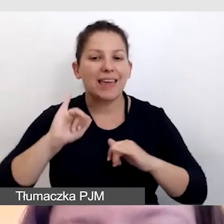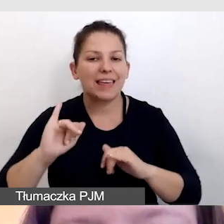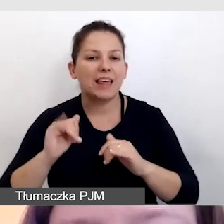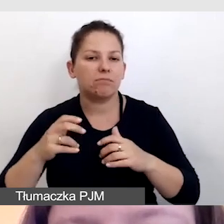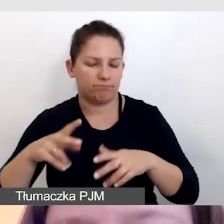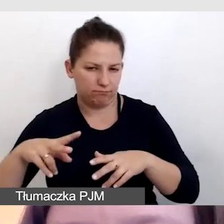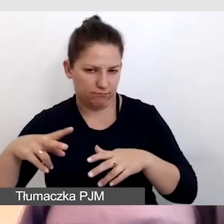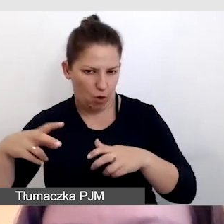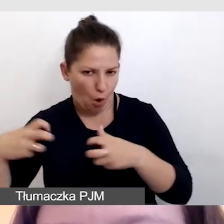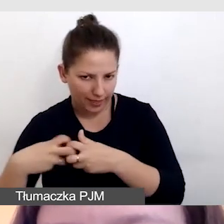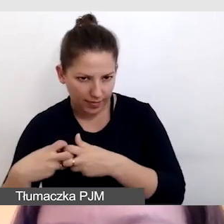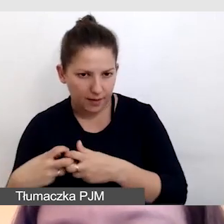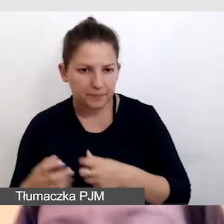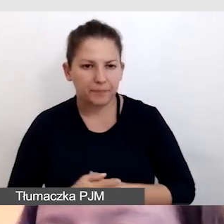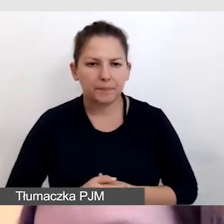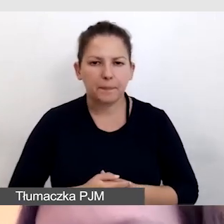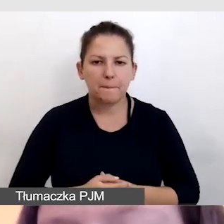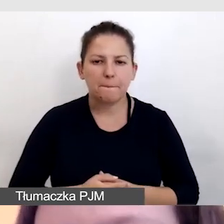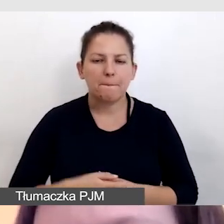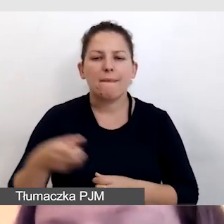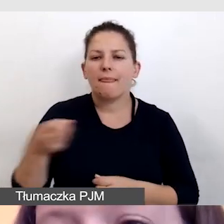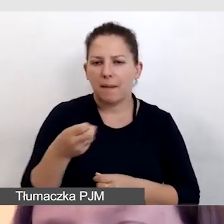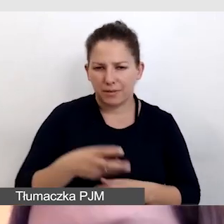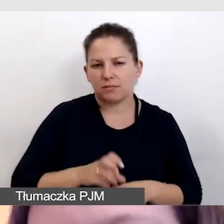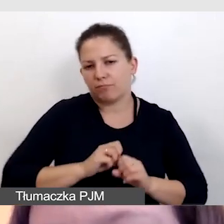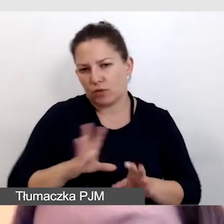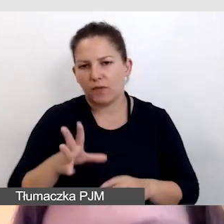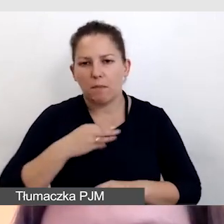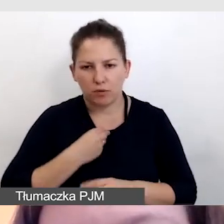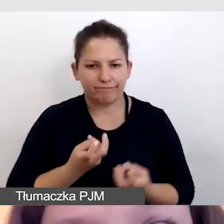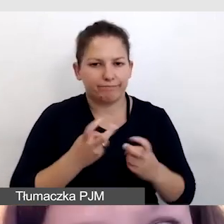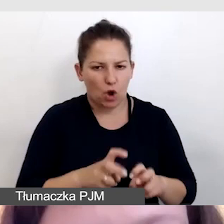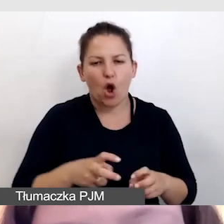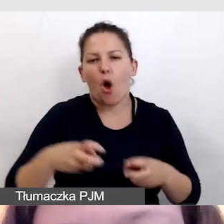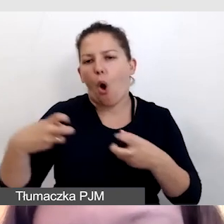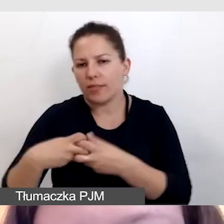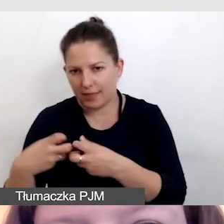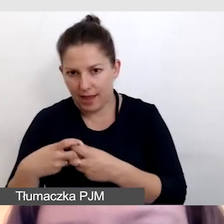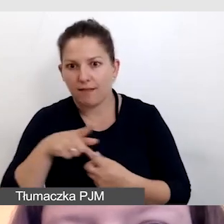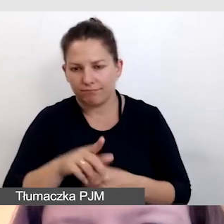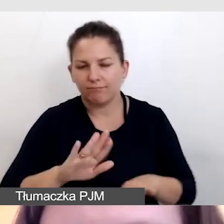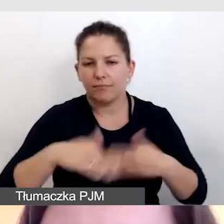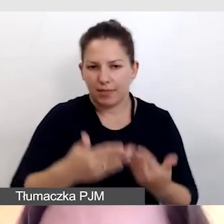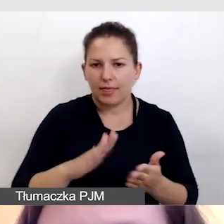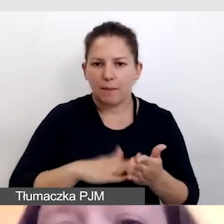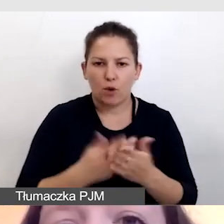Napisy mogą oczywiście powstawać online i tak są dostarczane na przykład do ZOOM-a.